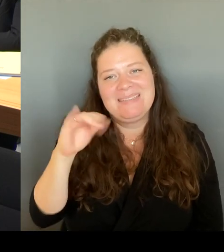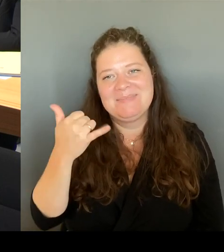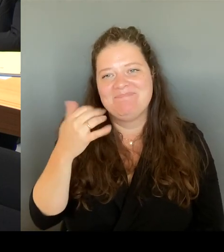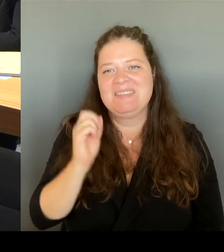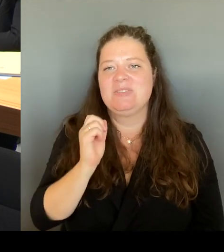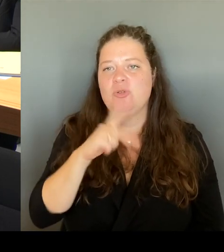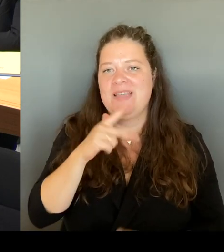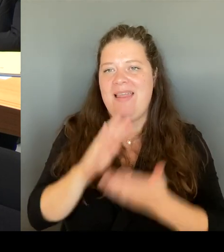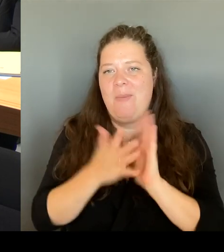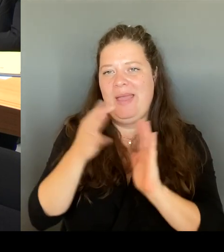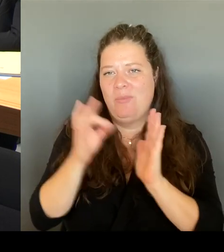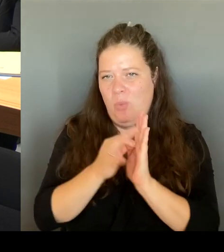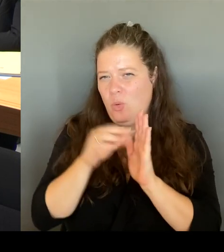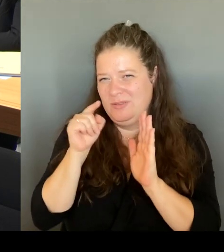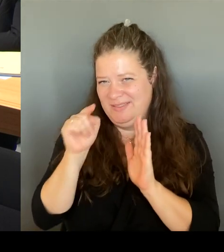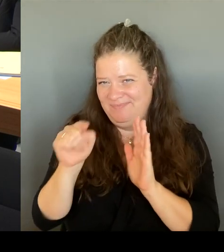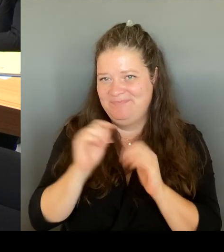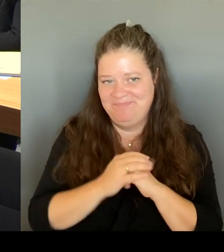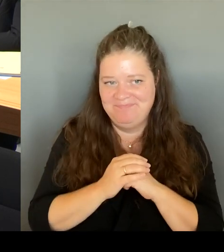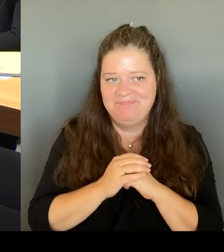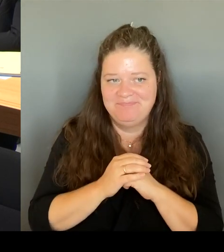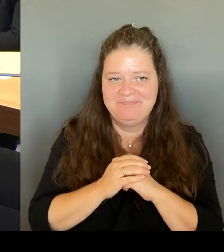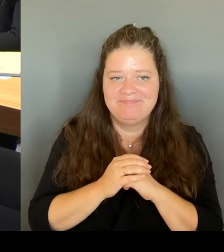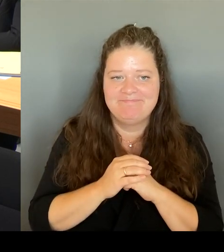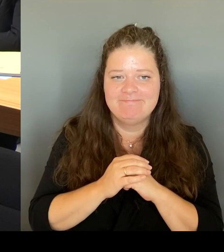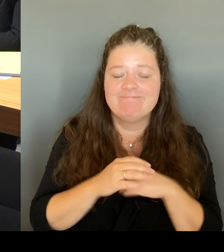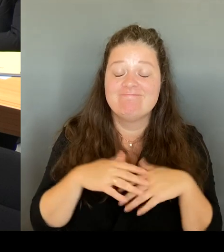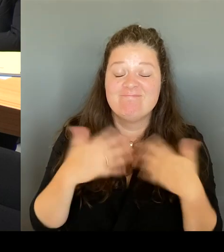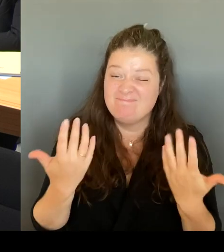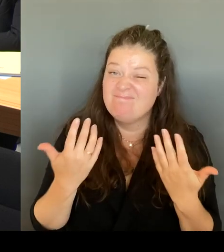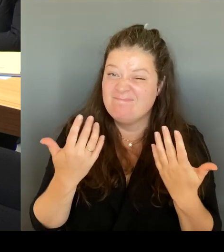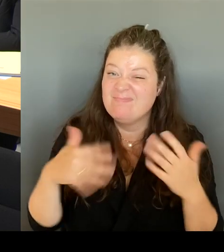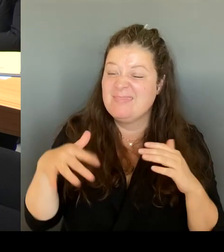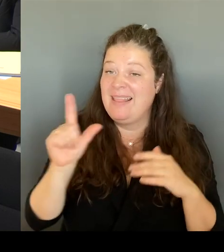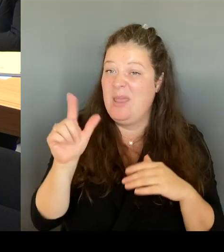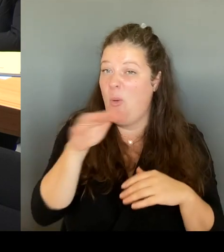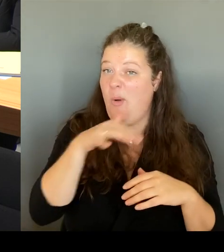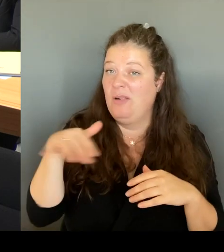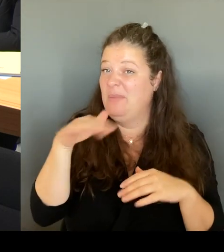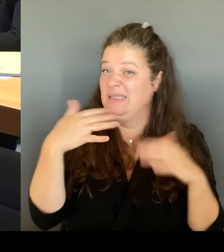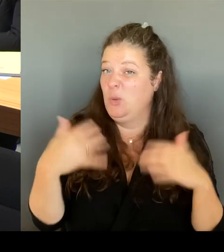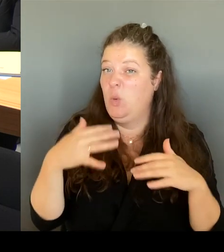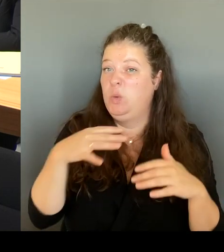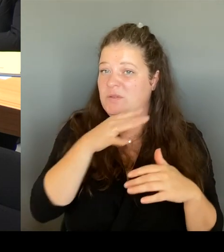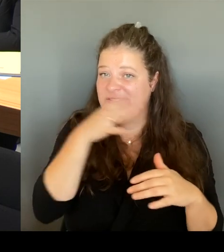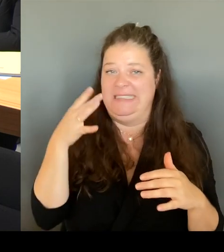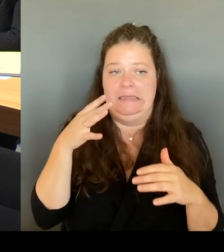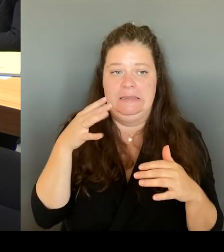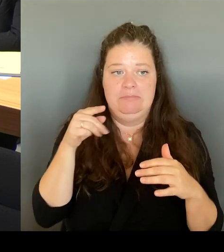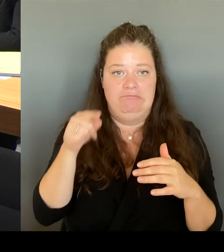passiert sehr, sehr viel was sehr problematisch ist. Der offene Drogenkonsum